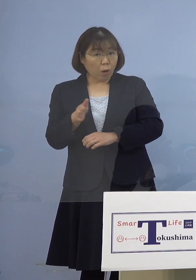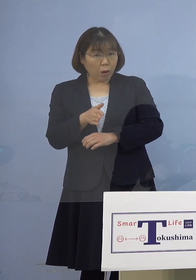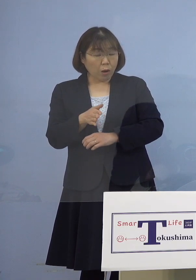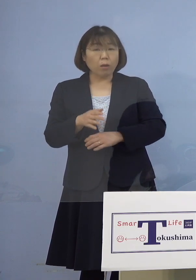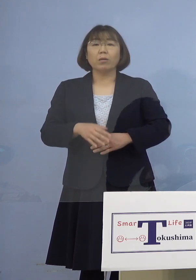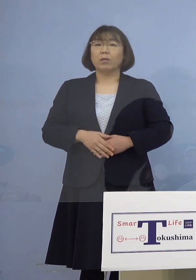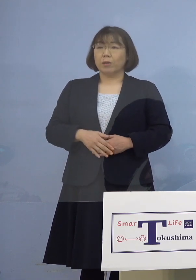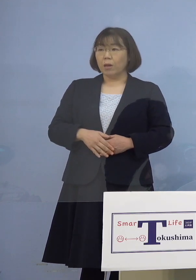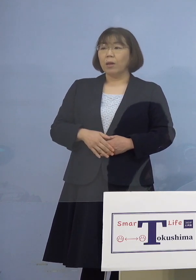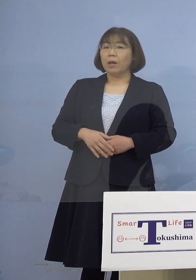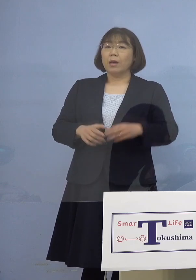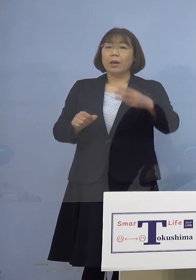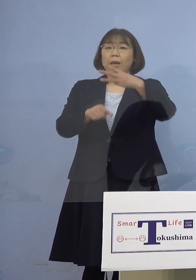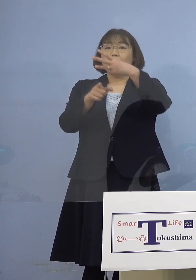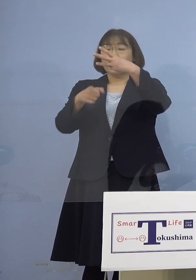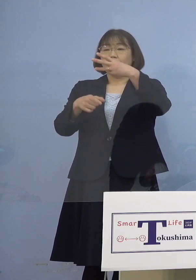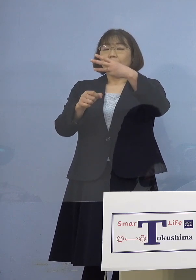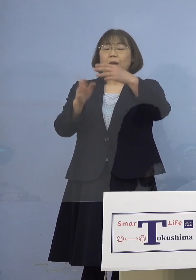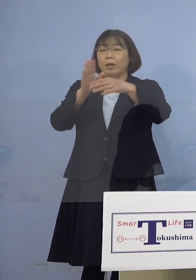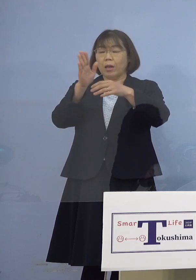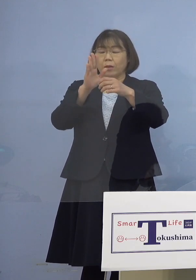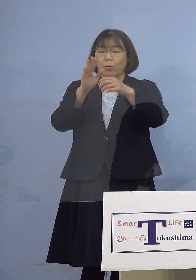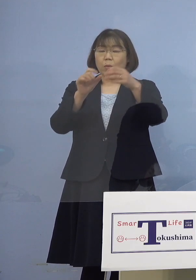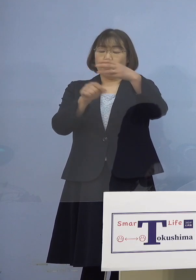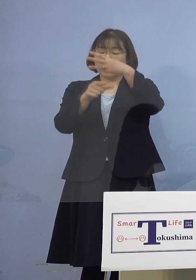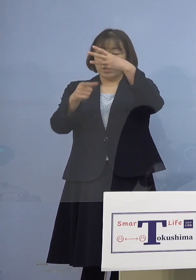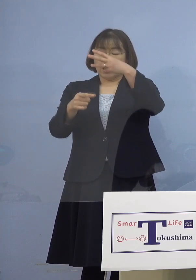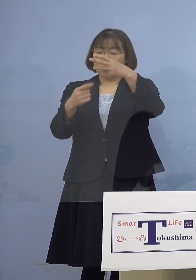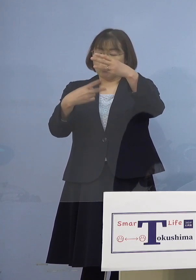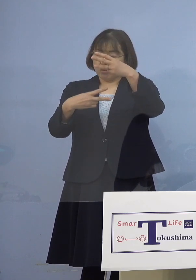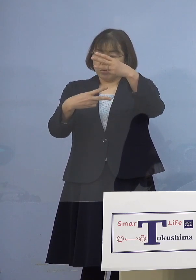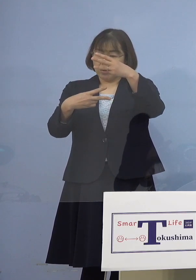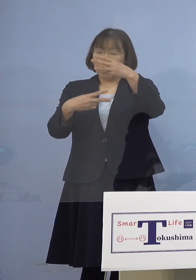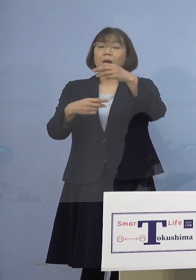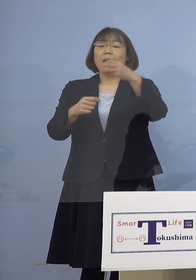（知事） 時期は3月2日からですね